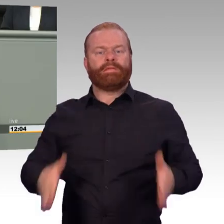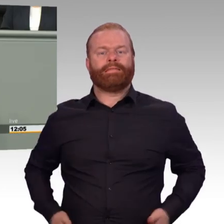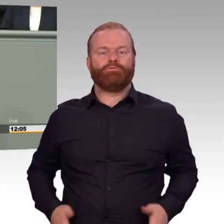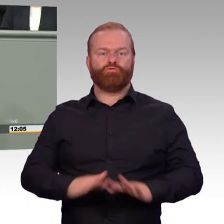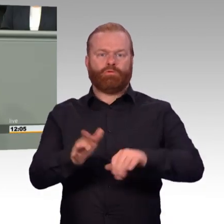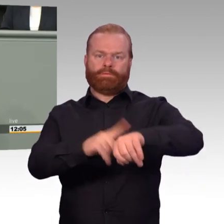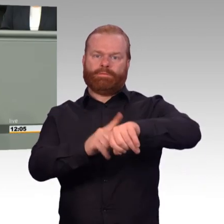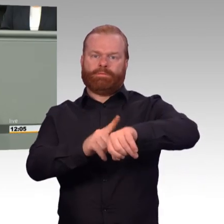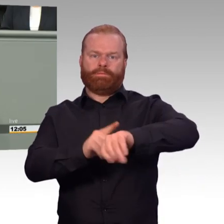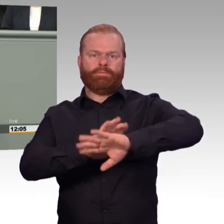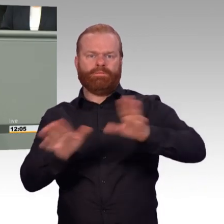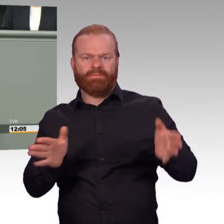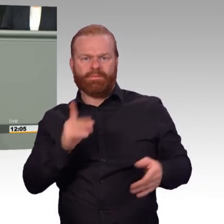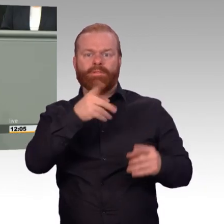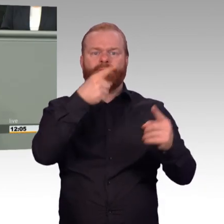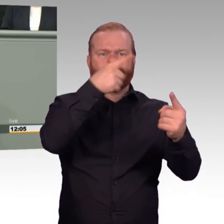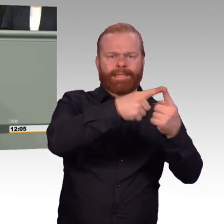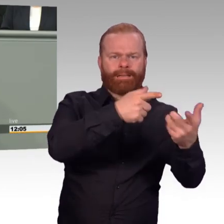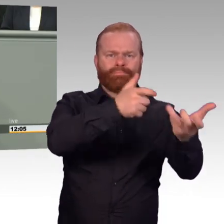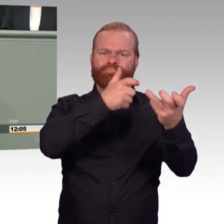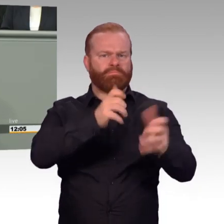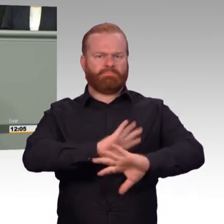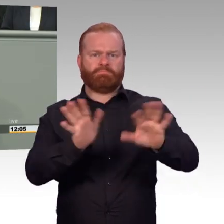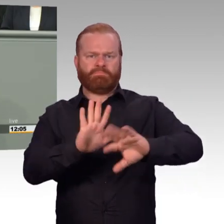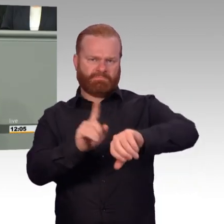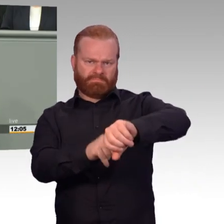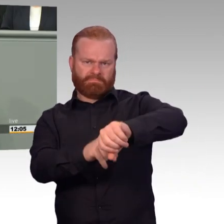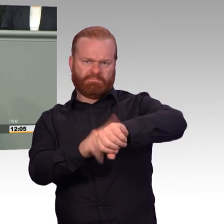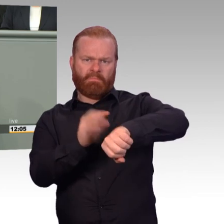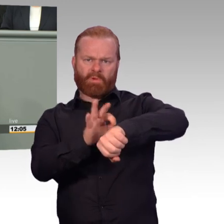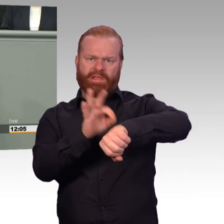konnte durch das Einführen von Sonderregelungen nur verhindern, dass nach dem Abschluss